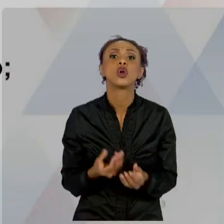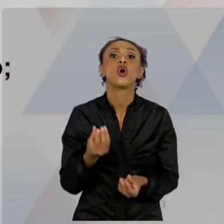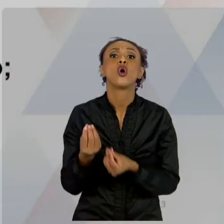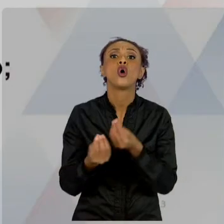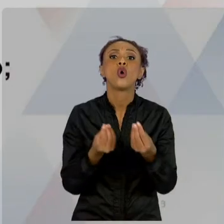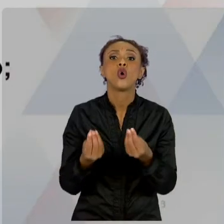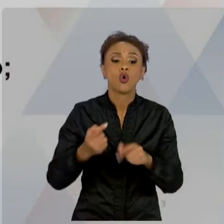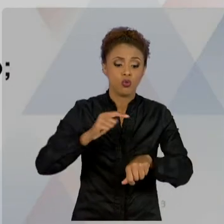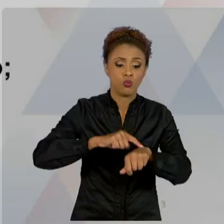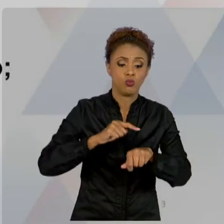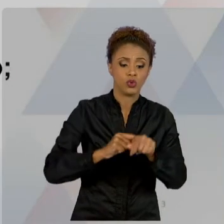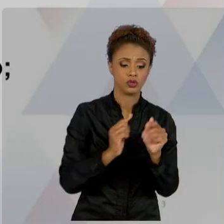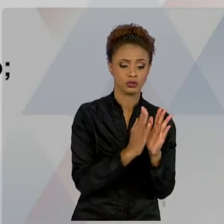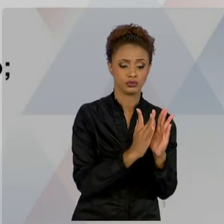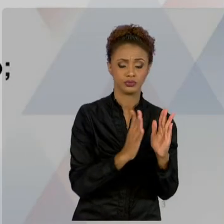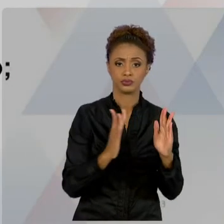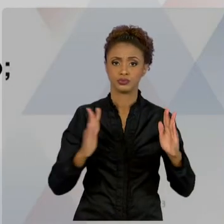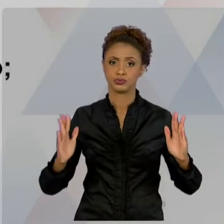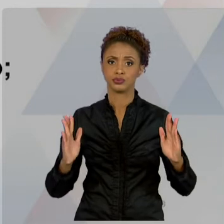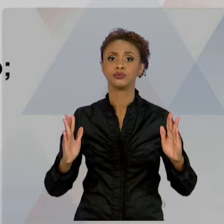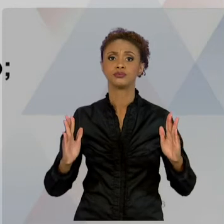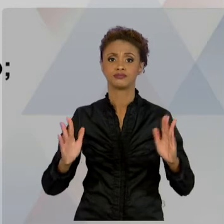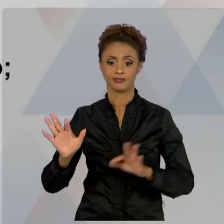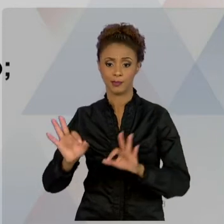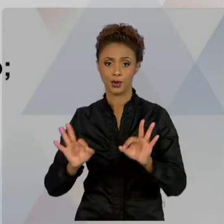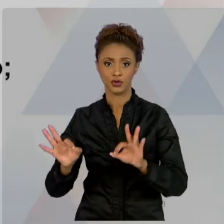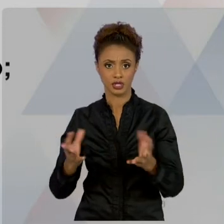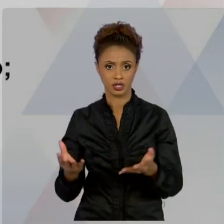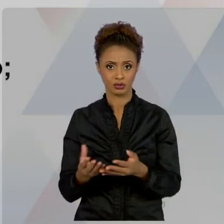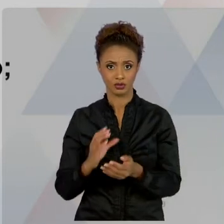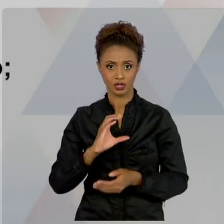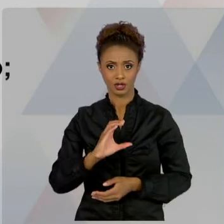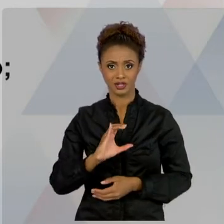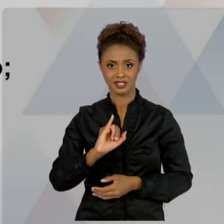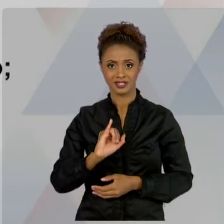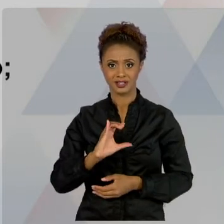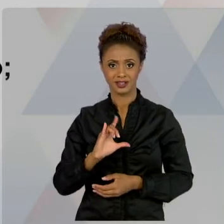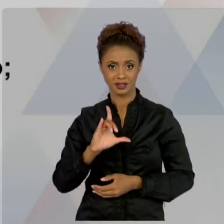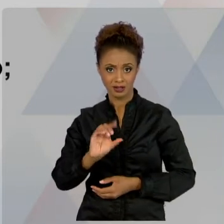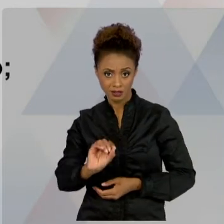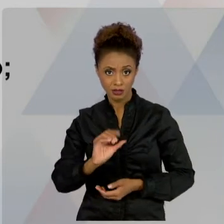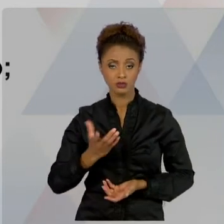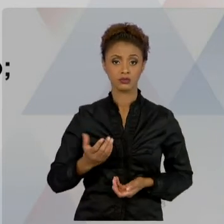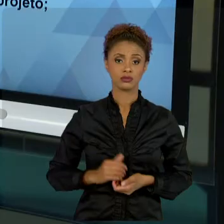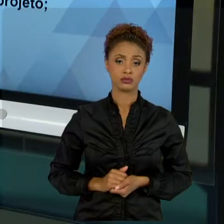ONDE O NOSSO ESFORÇO VAI SE DESENVOLVENDO, O